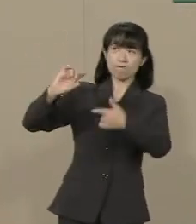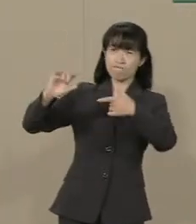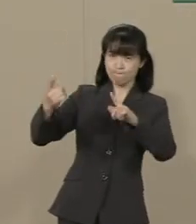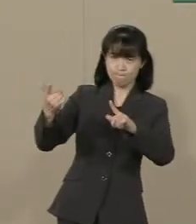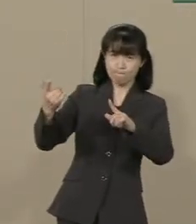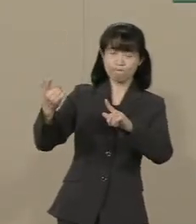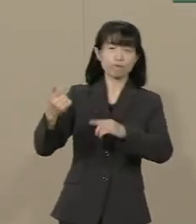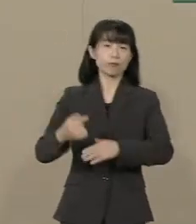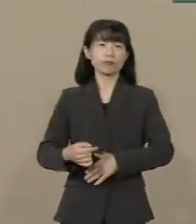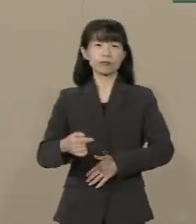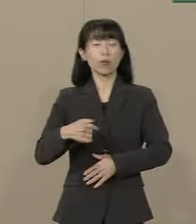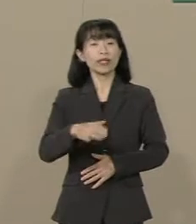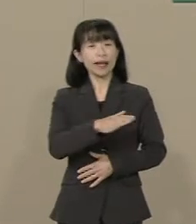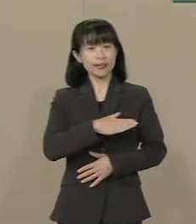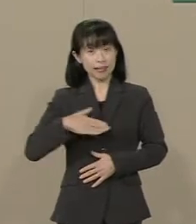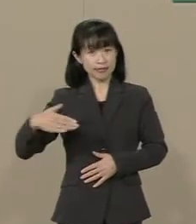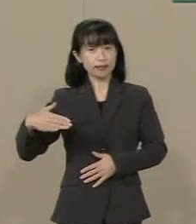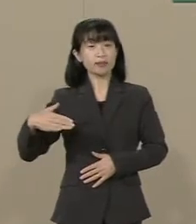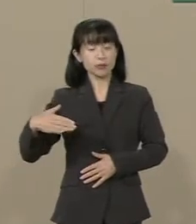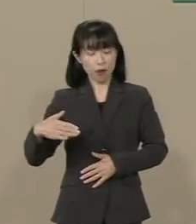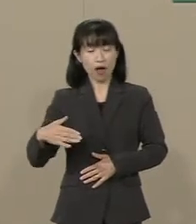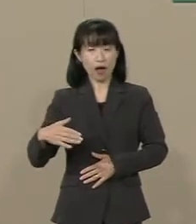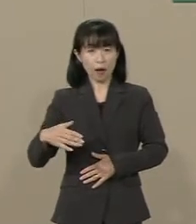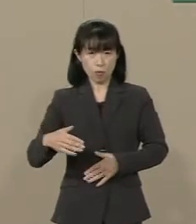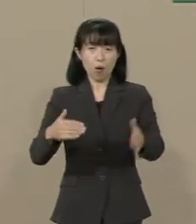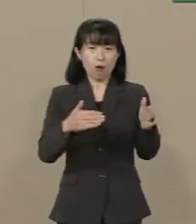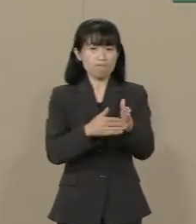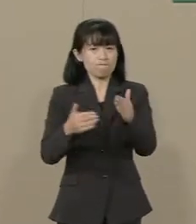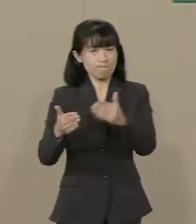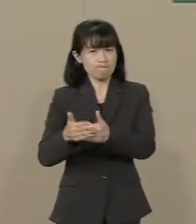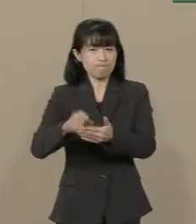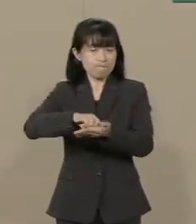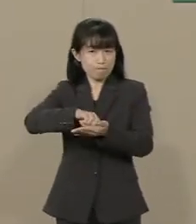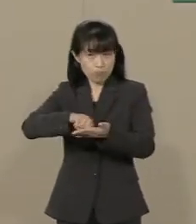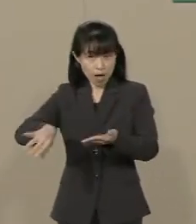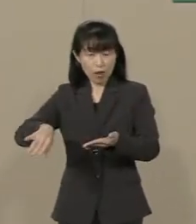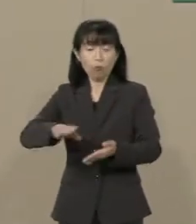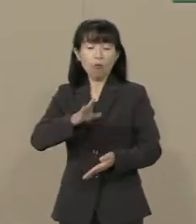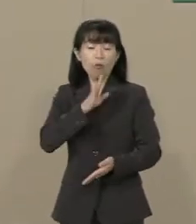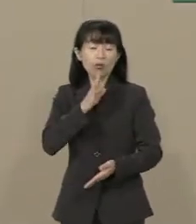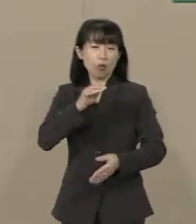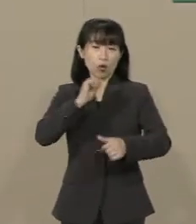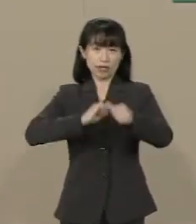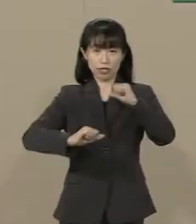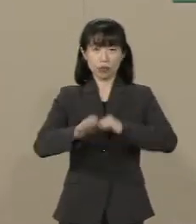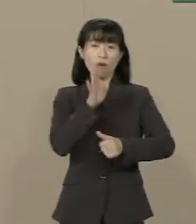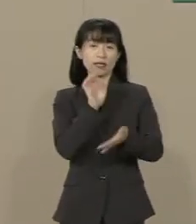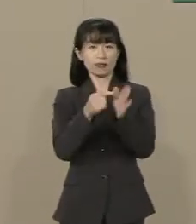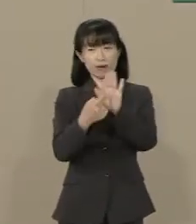私たちはこのような 規制を取っ払って 真の自由を実現してまいります